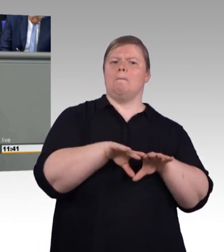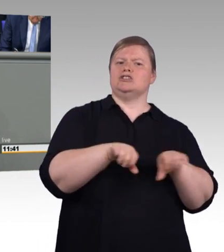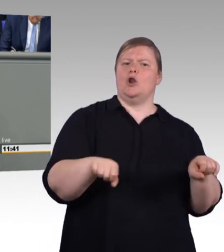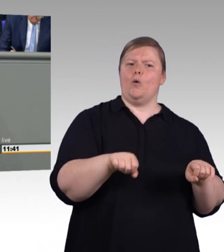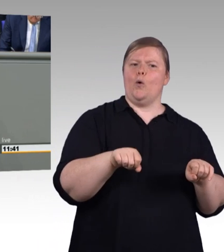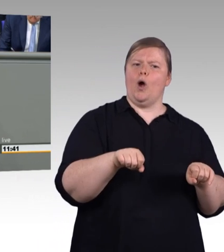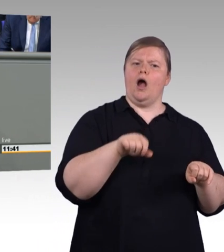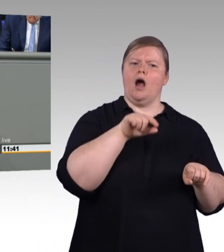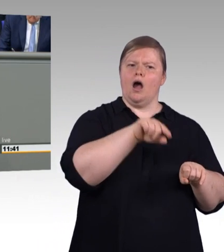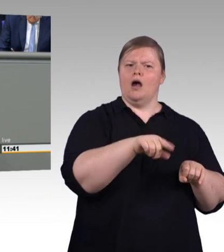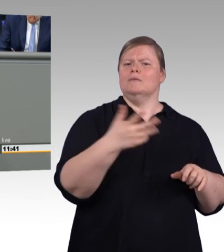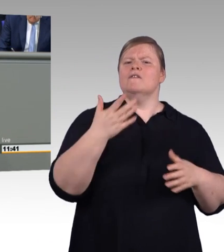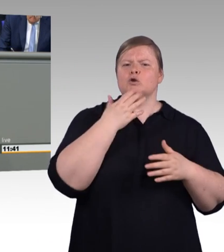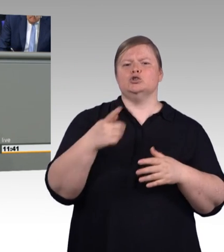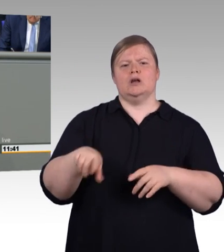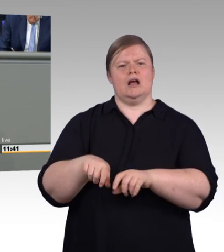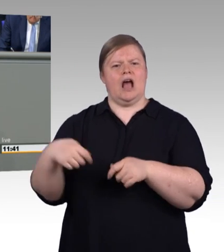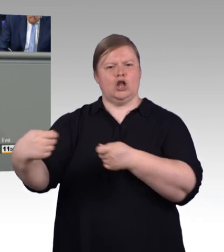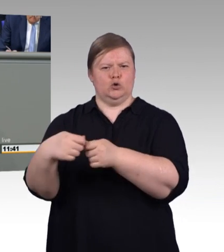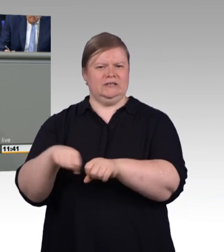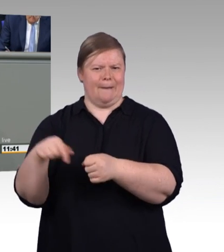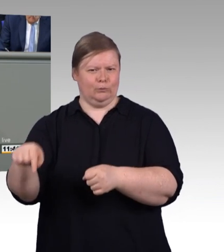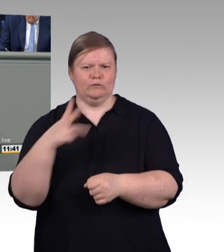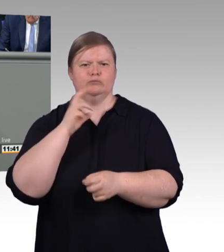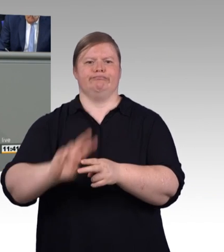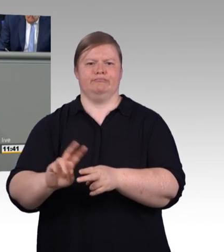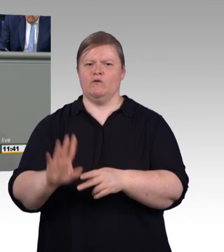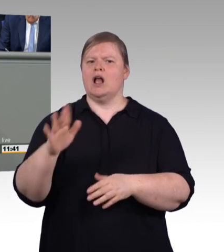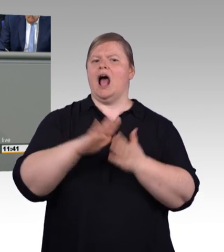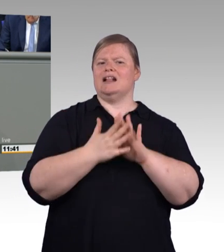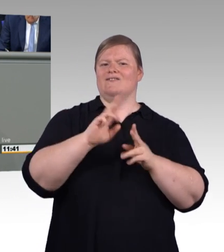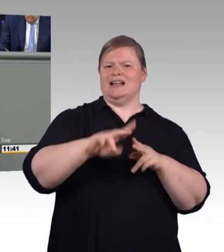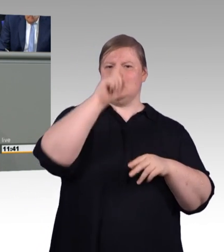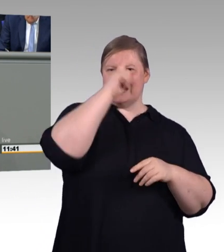oder die FDP entwickelt bis dahin noch eine digitale Lösung für das Problem.